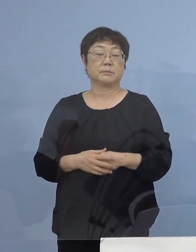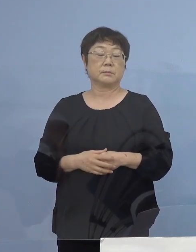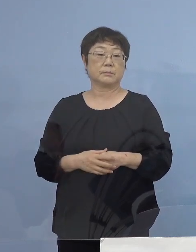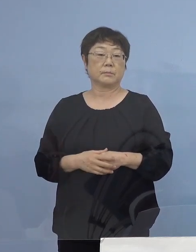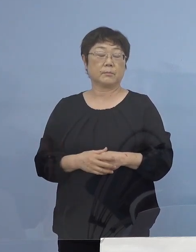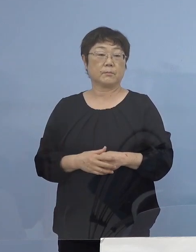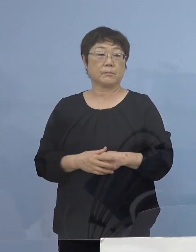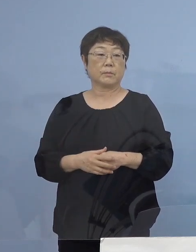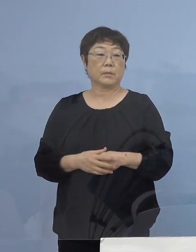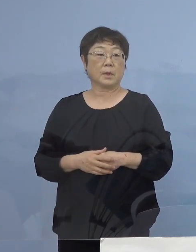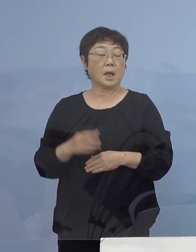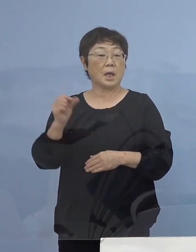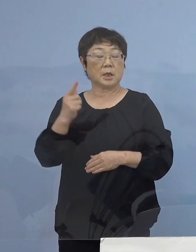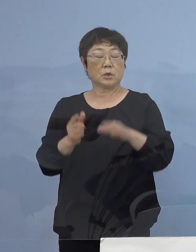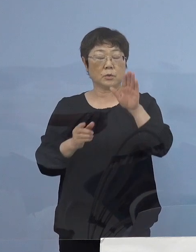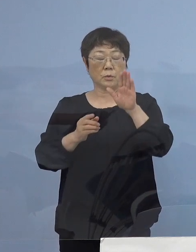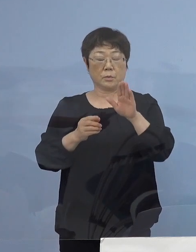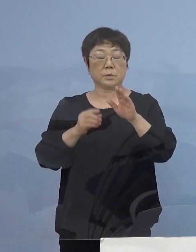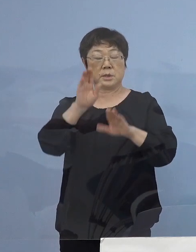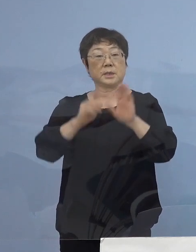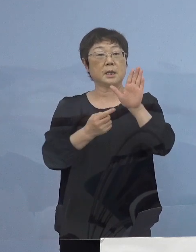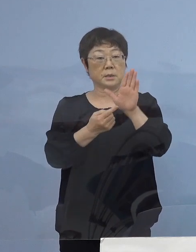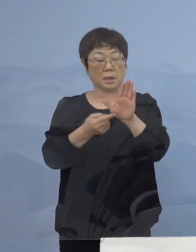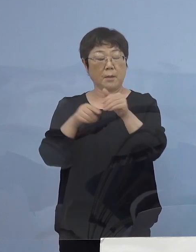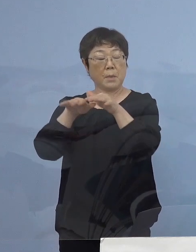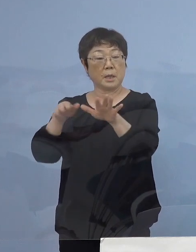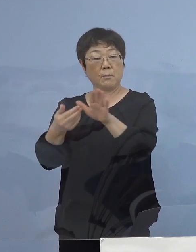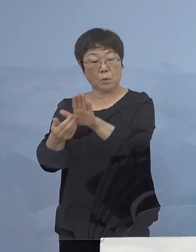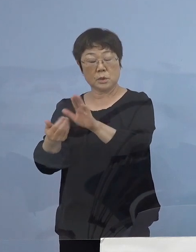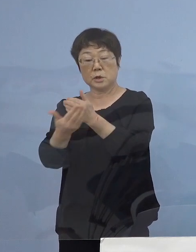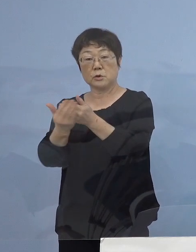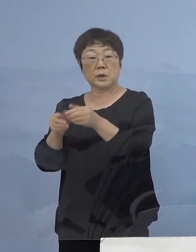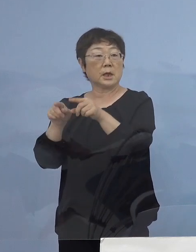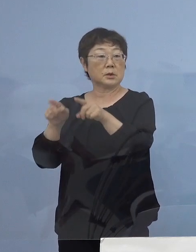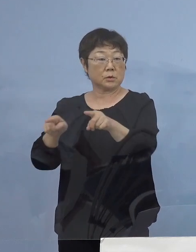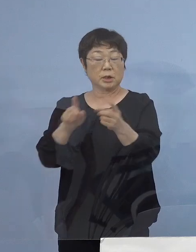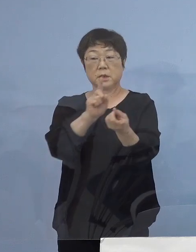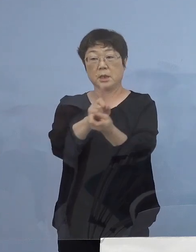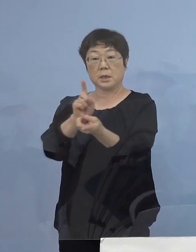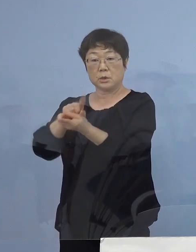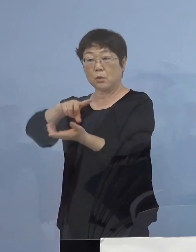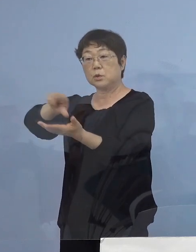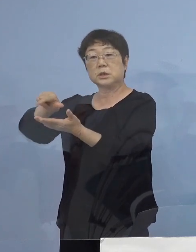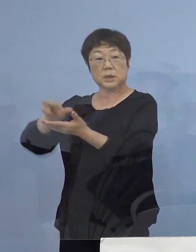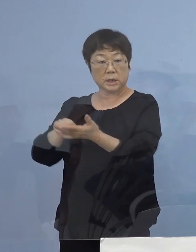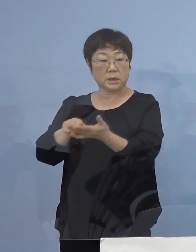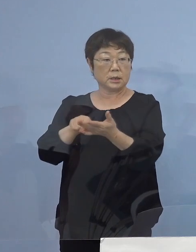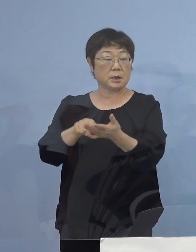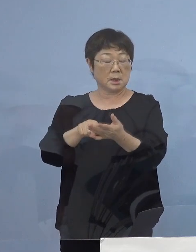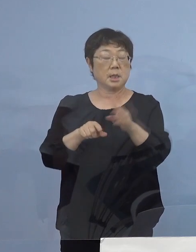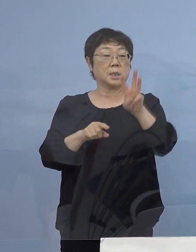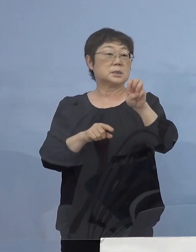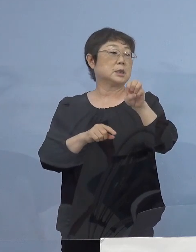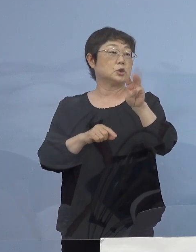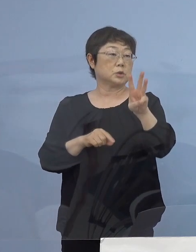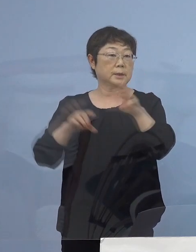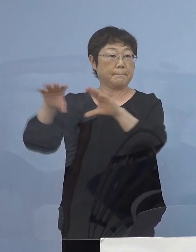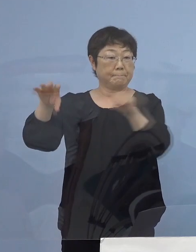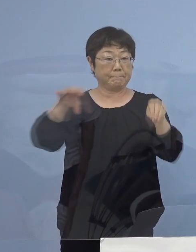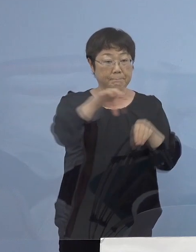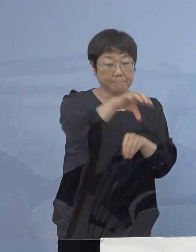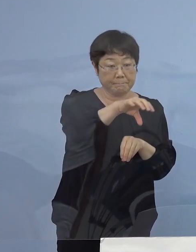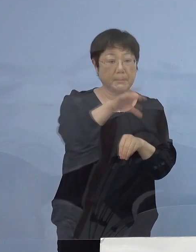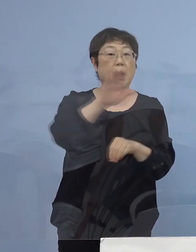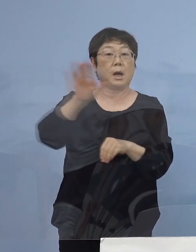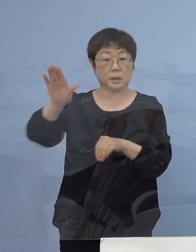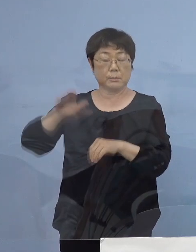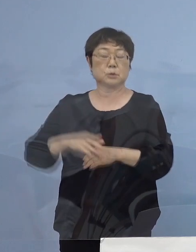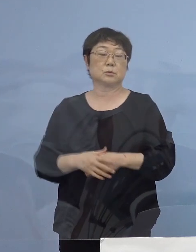また「緊急事態宣言」「まん延防止等重点措置」対象地区 33都道府県に またがるわけでありますが